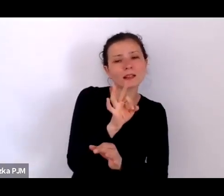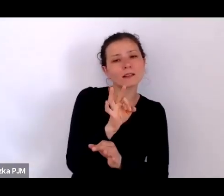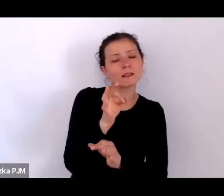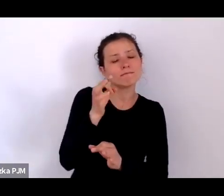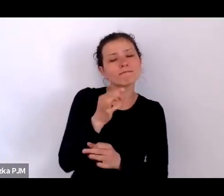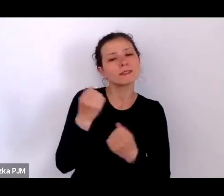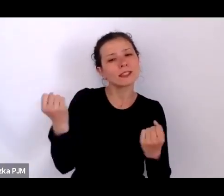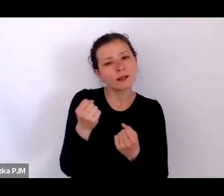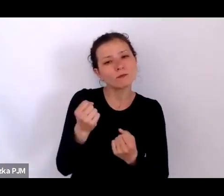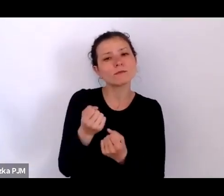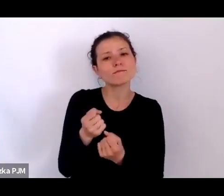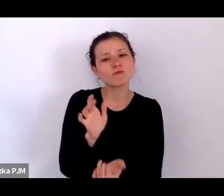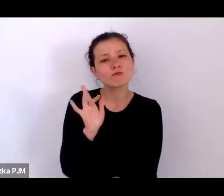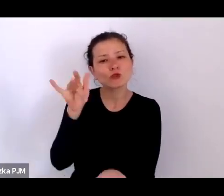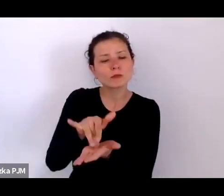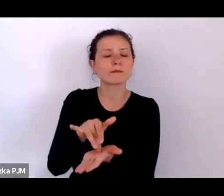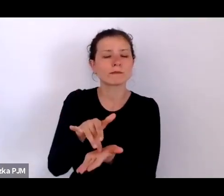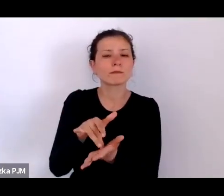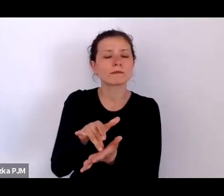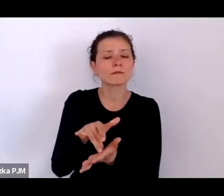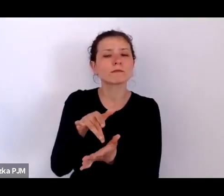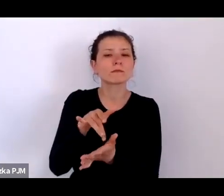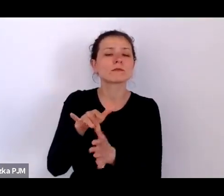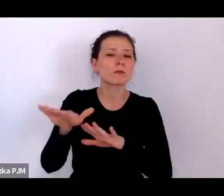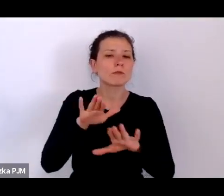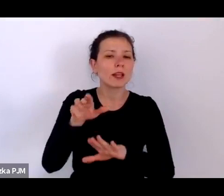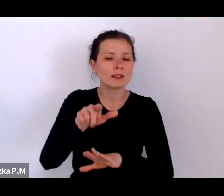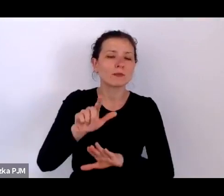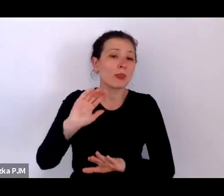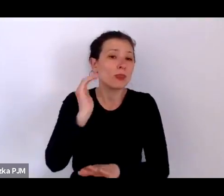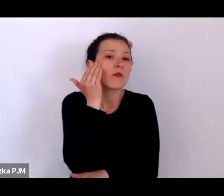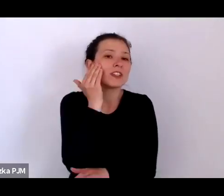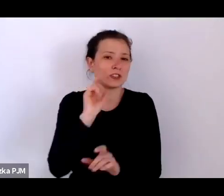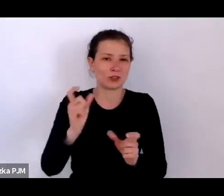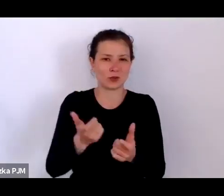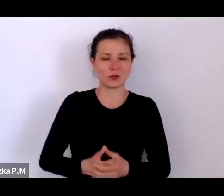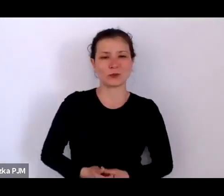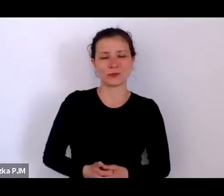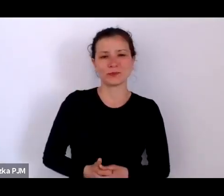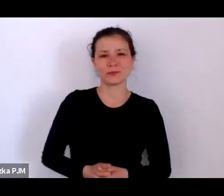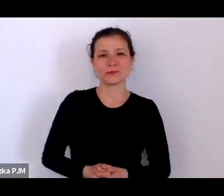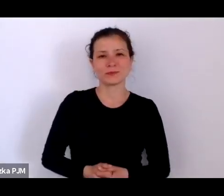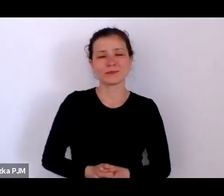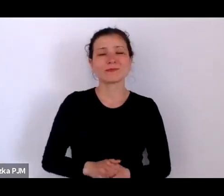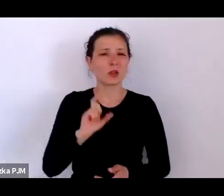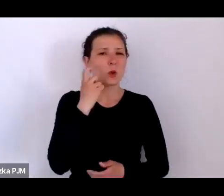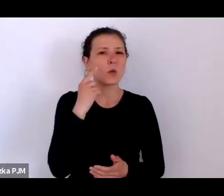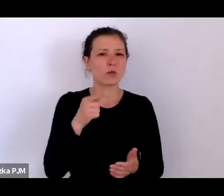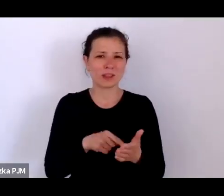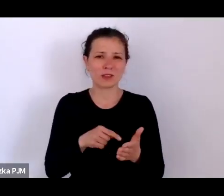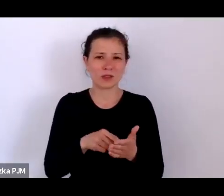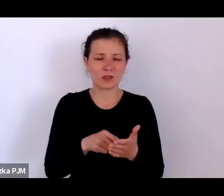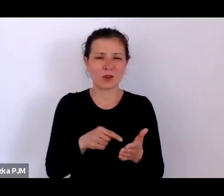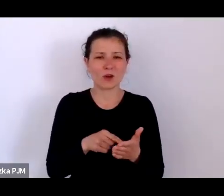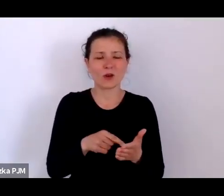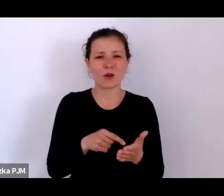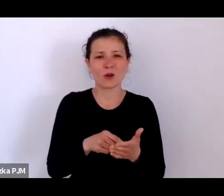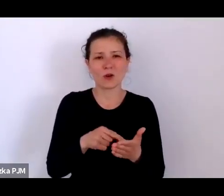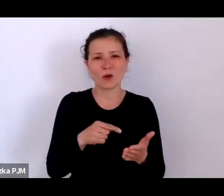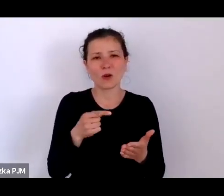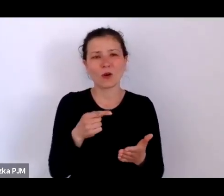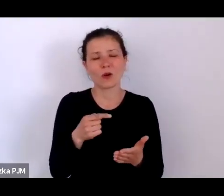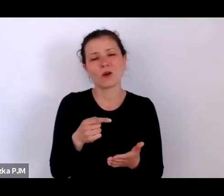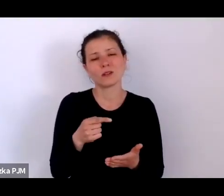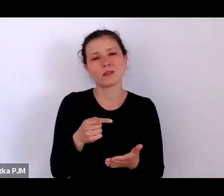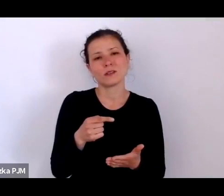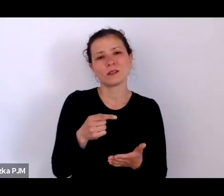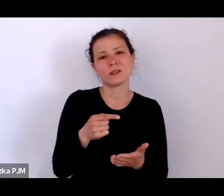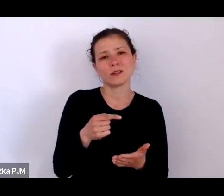i właściwie głównie to chyba pozwala spojrzeć na te wszystkie treści jako na coś szalenie aktualnego.